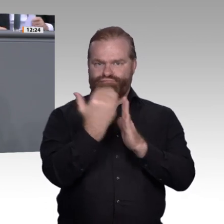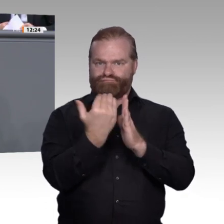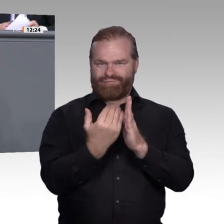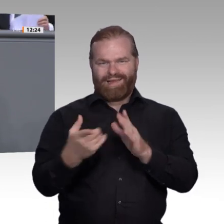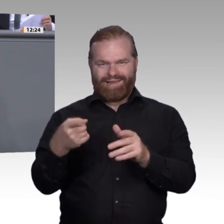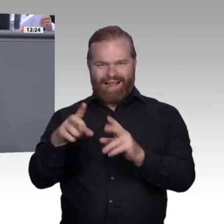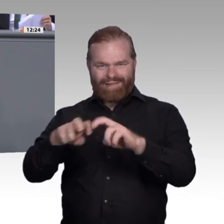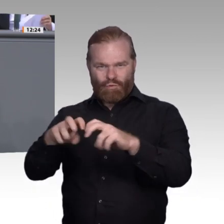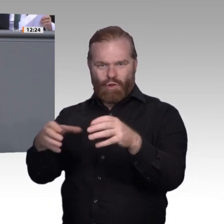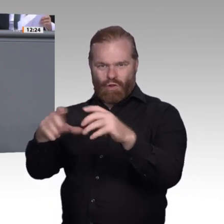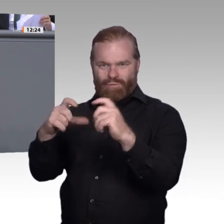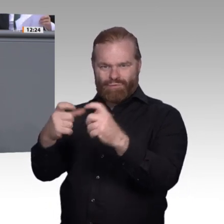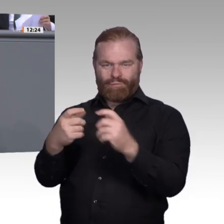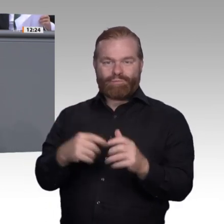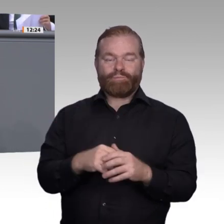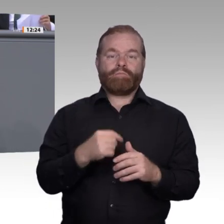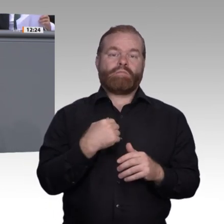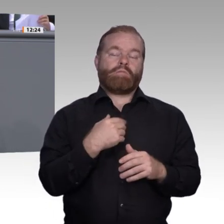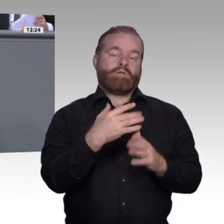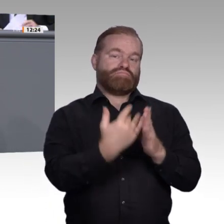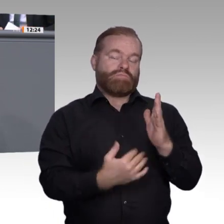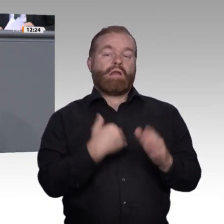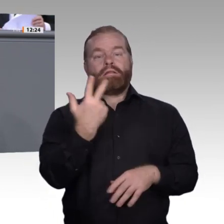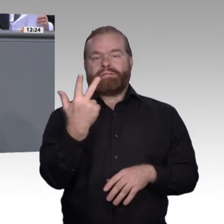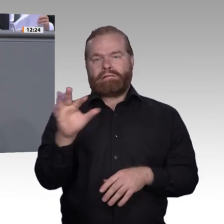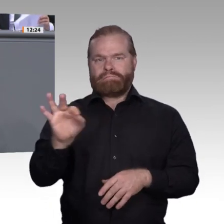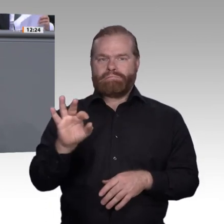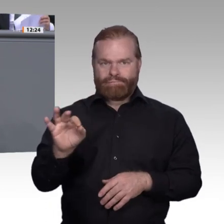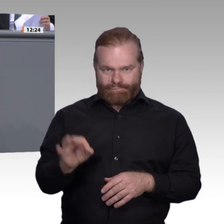Zweitens. Wir müssen alle Länder dazu bringen, dass berufsbildende Schulen und